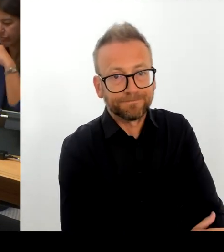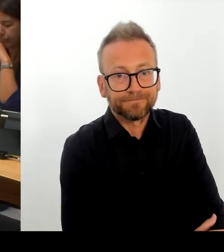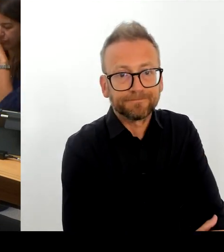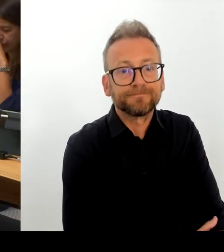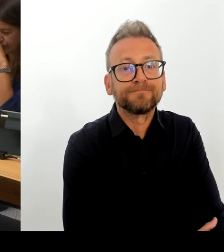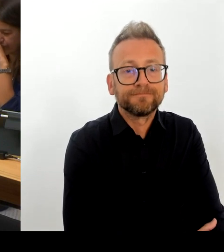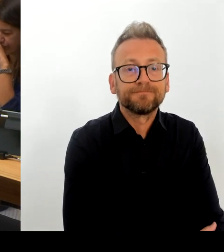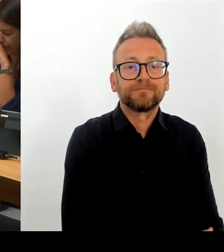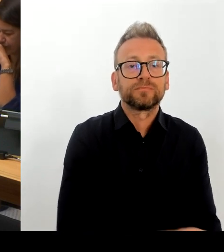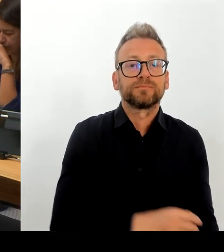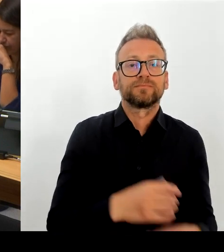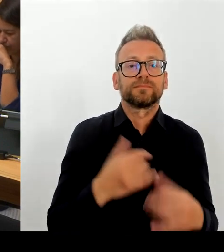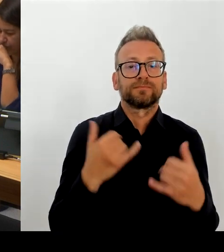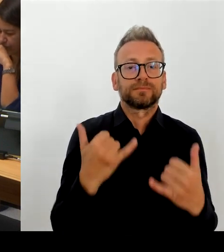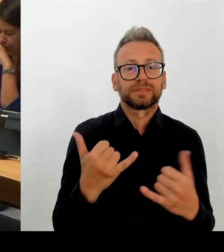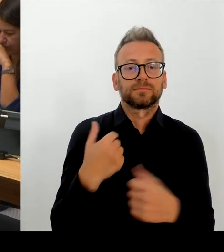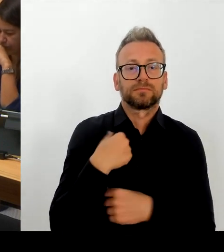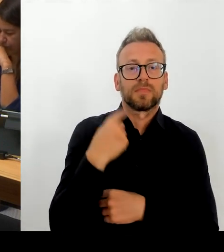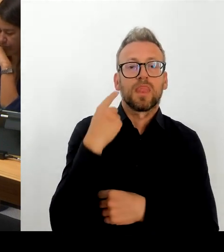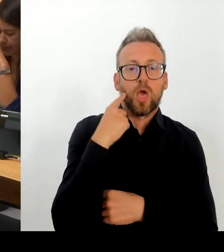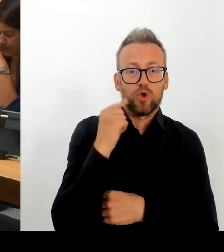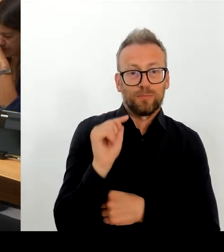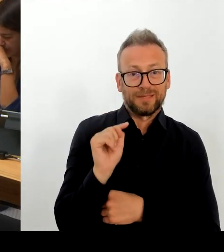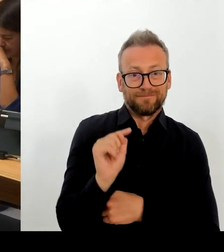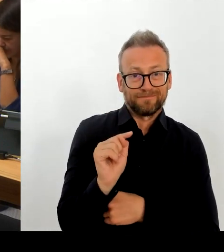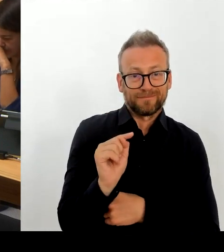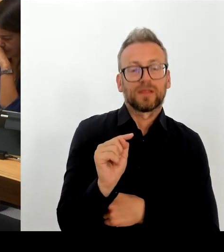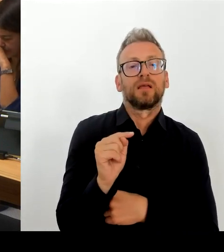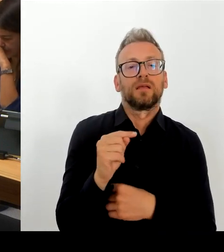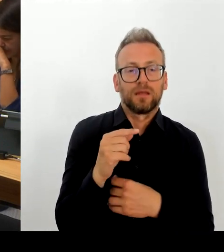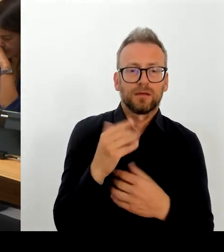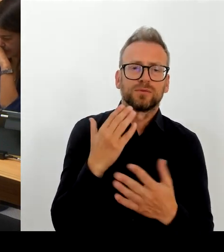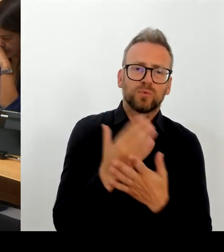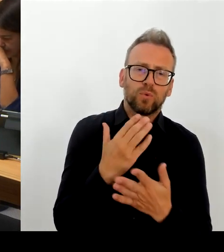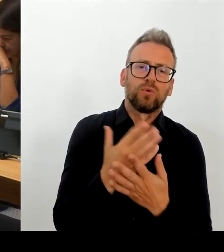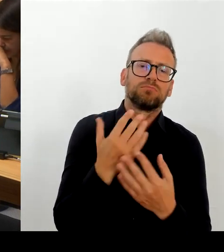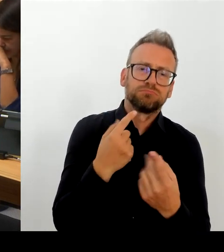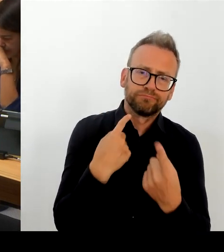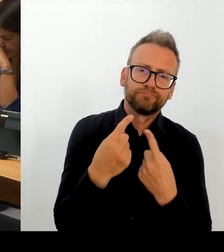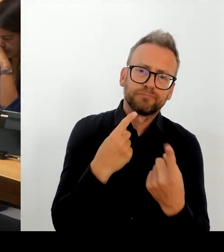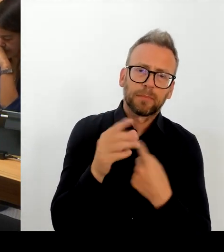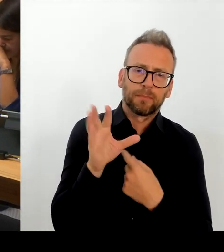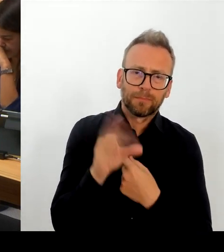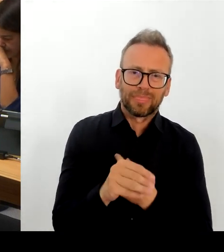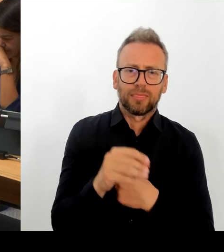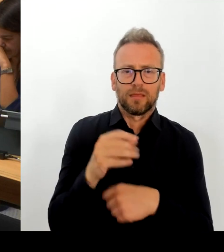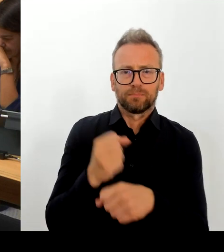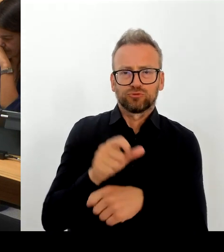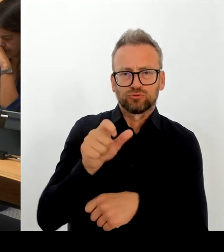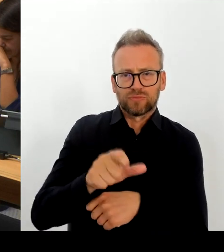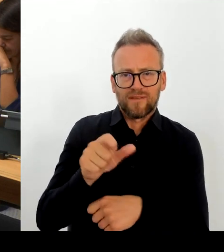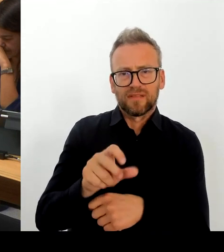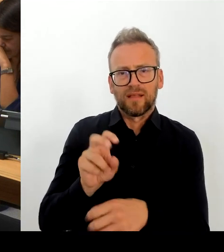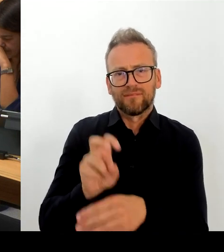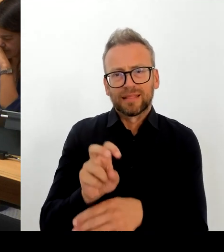Ich glaube, die Vorstellung greift auch etwas kurz. Insofern setze ich darauf, dass wir innerhalb der TdL Lösungen finden für Probleme, die, wie ich beschrieben habe,